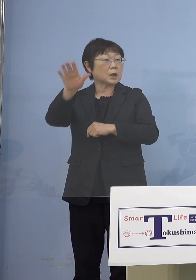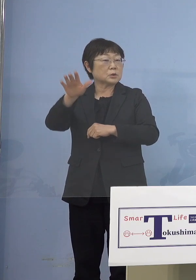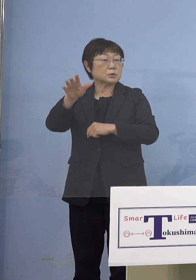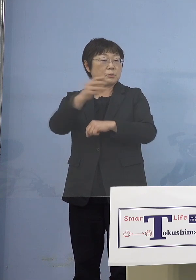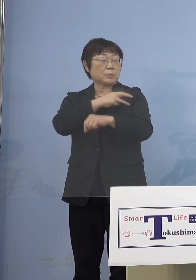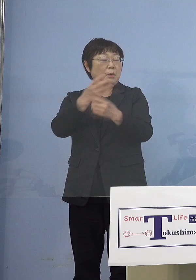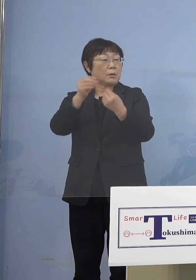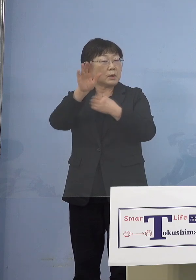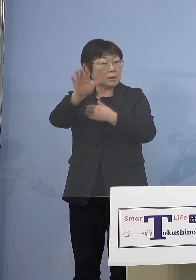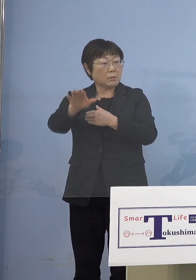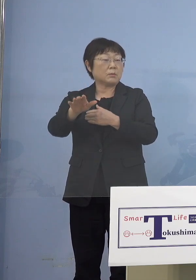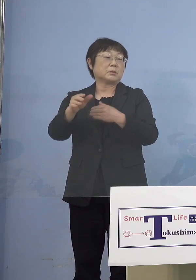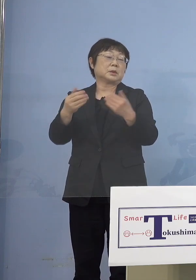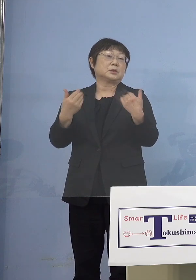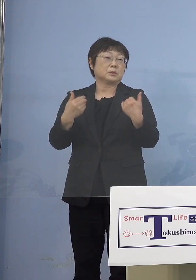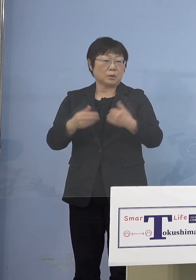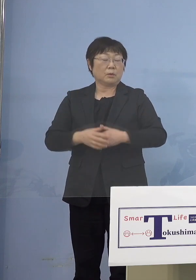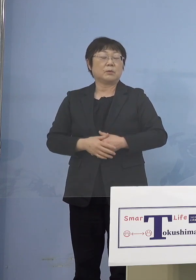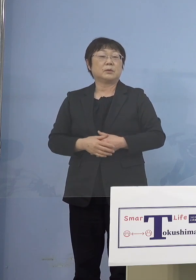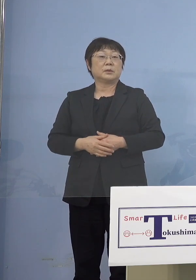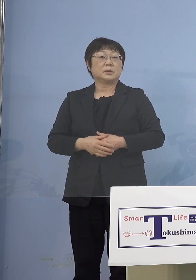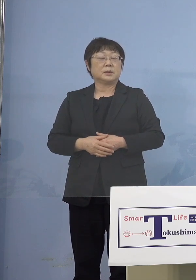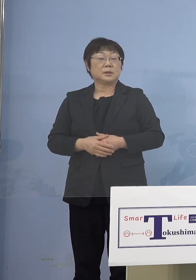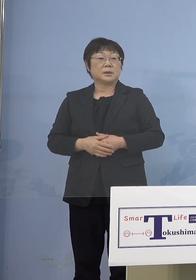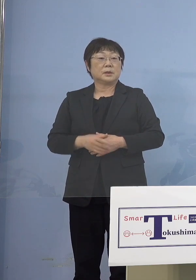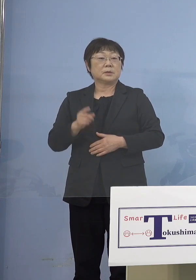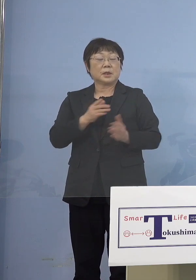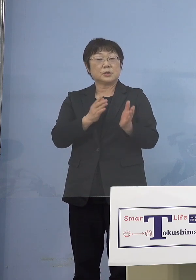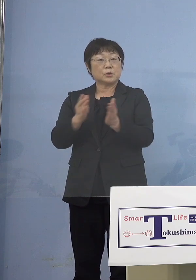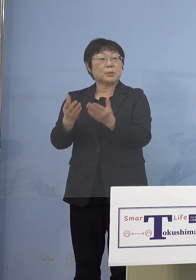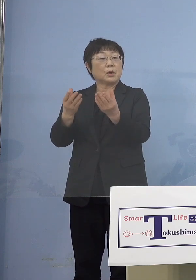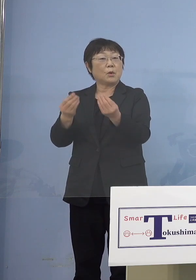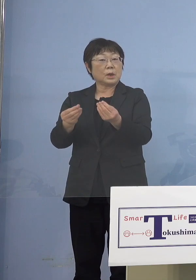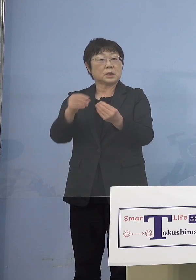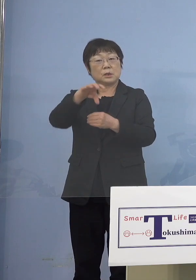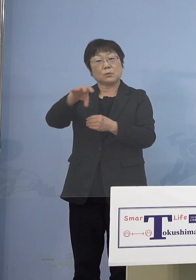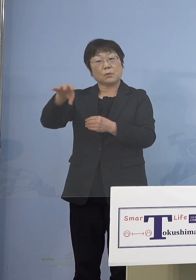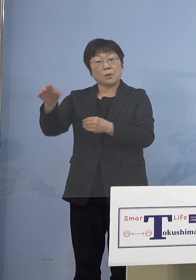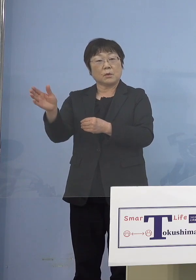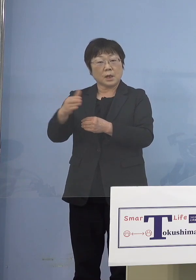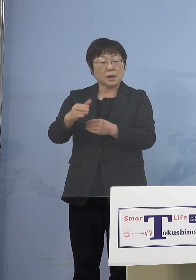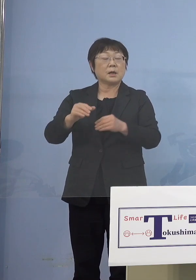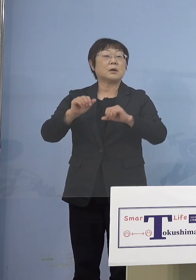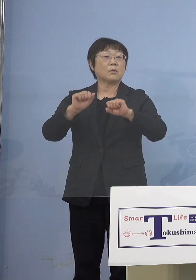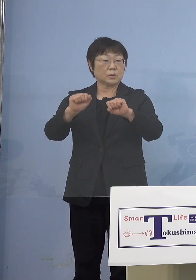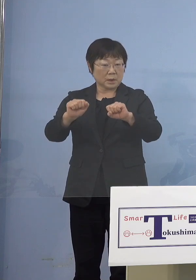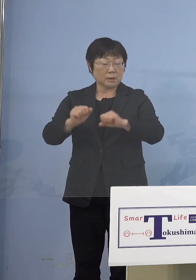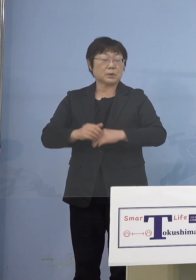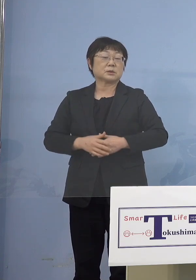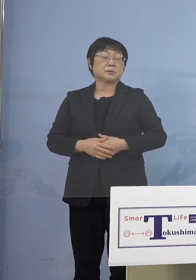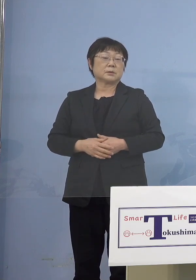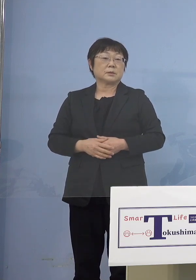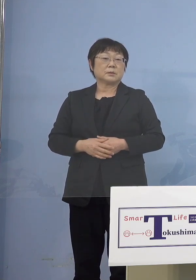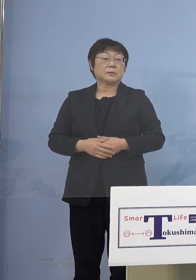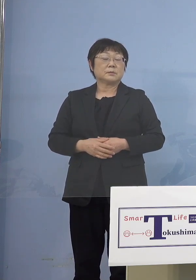できませんので、そうした形で 準備の整ったところから 行っていただく ということになります